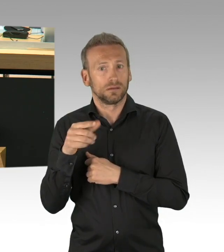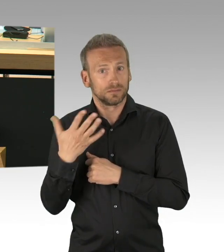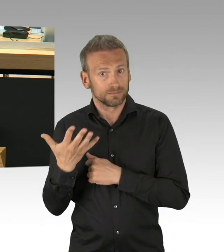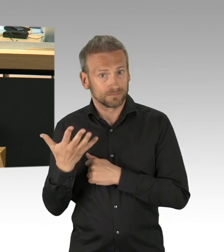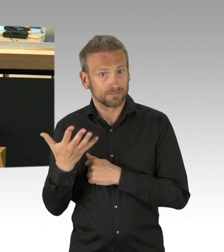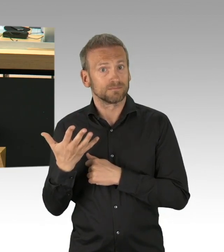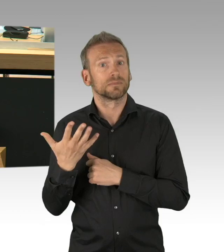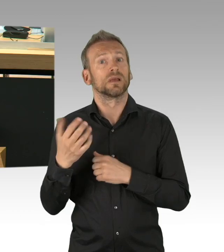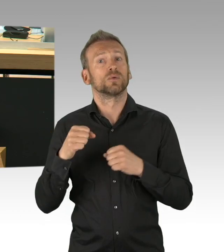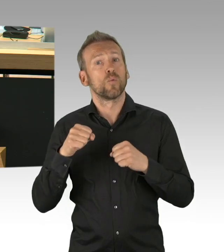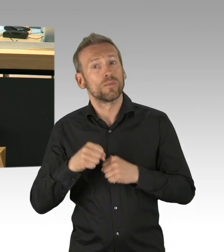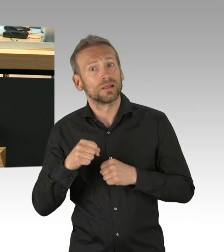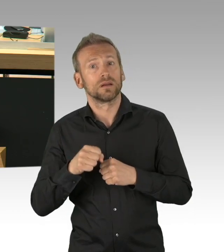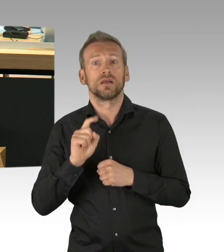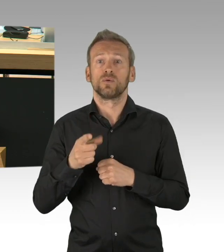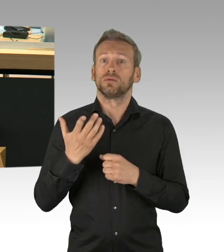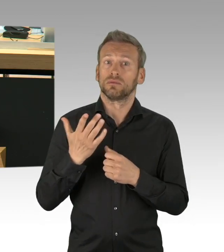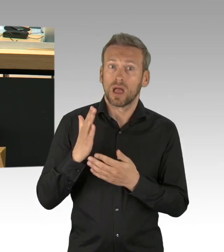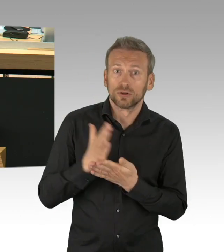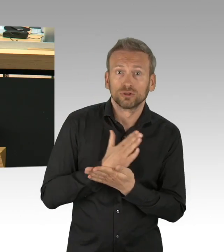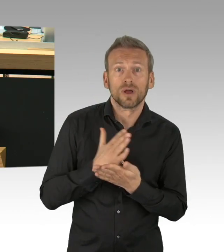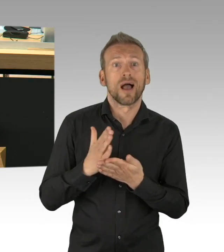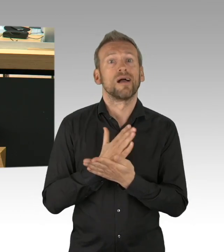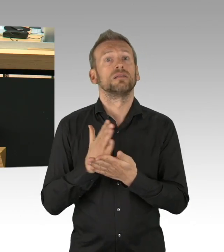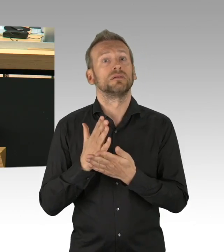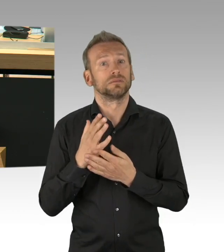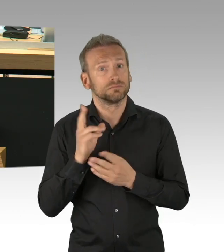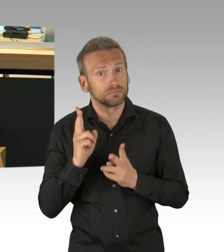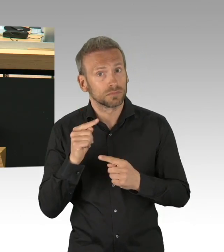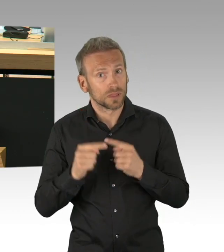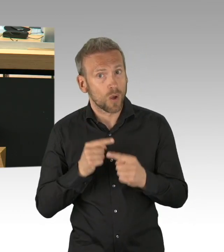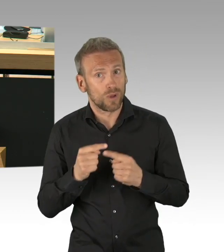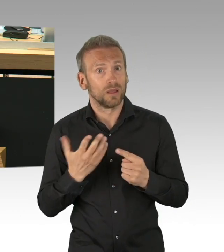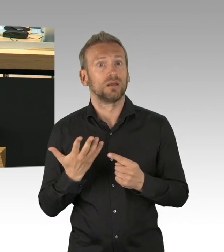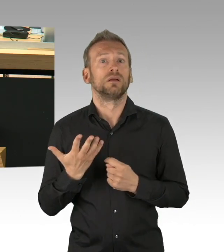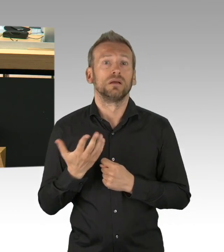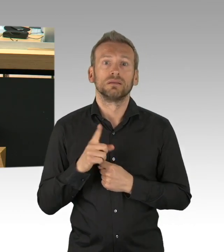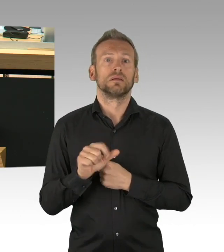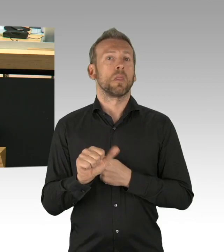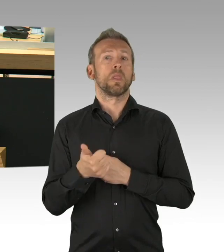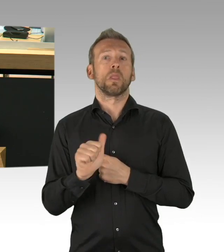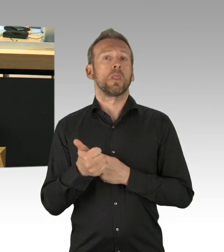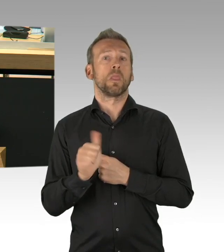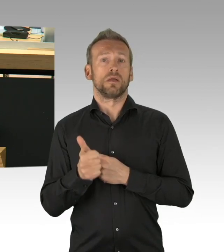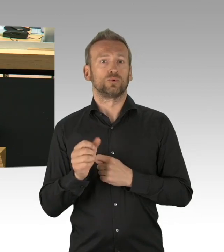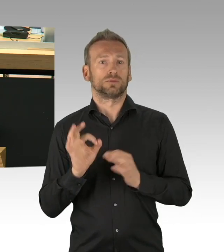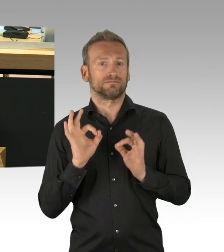den Bürgerinnen und Bürgern nachvollziehbar machen, in öffentlichen Sitzungen, dass für und wider wägen und übrigens, werden wir uns da auch nicht schneller und besser einig